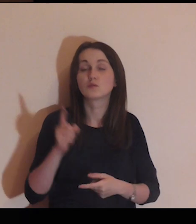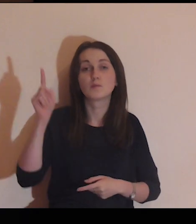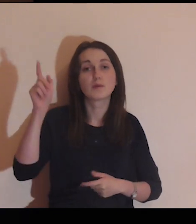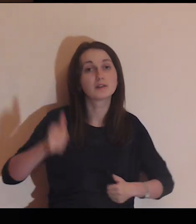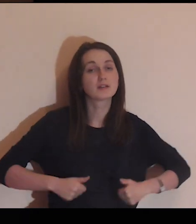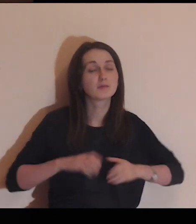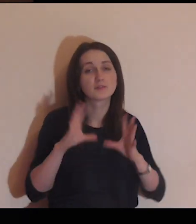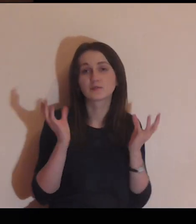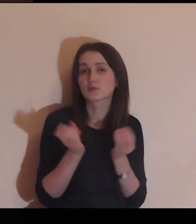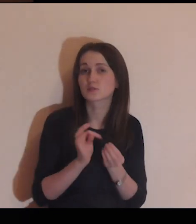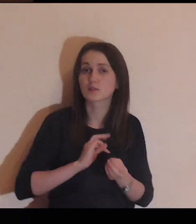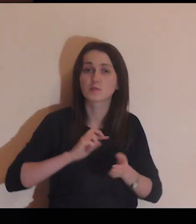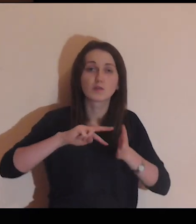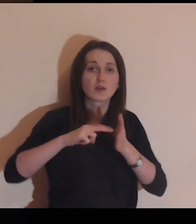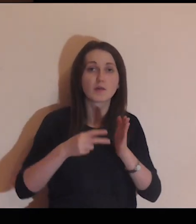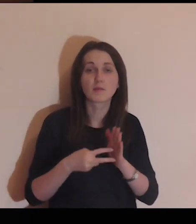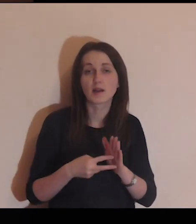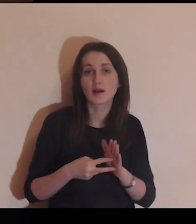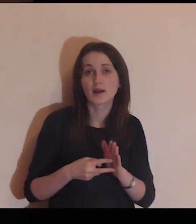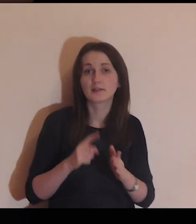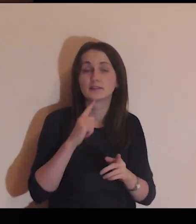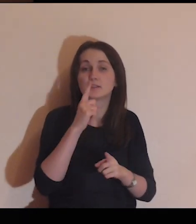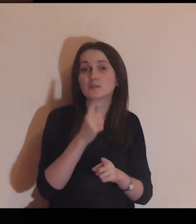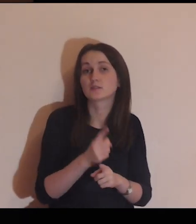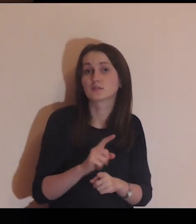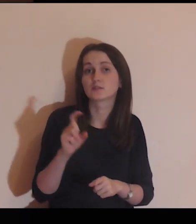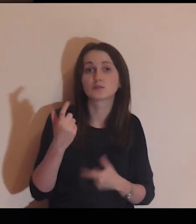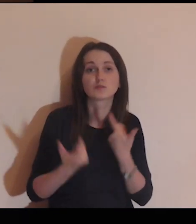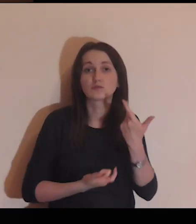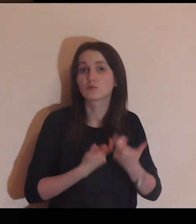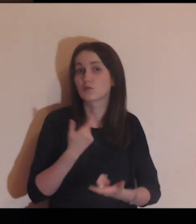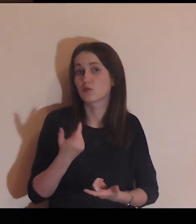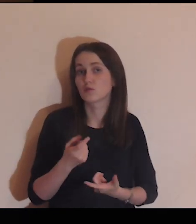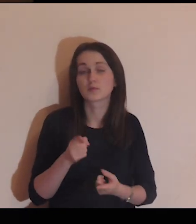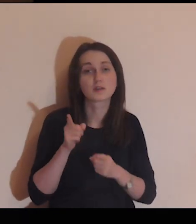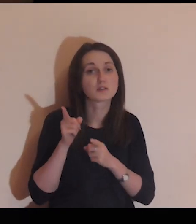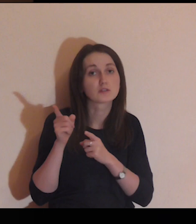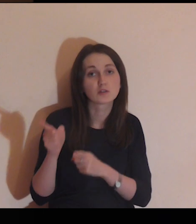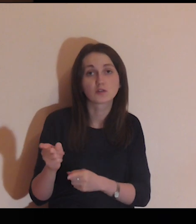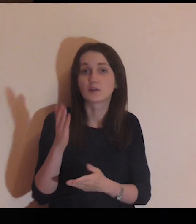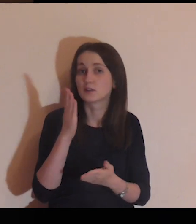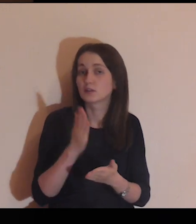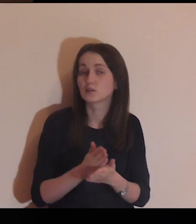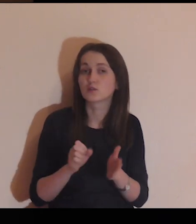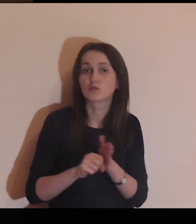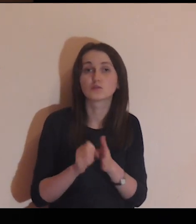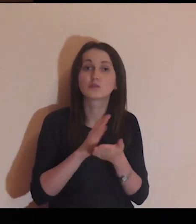Spraw Panie, aby wszystkie moje zamiary, decyzje i czyny były skierowane